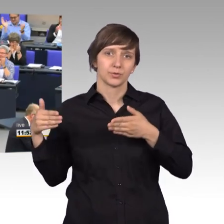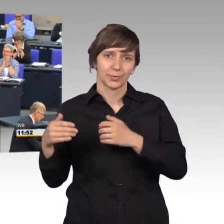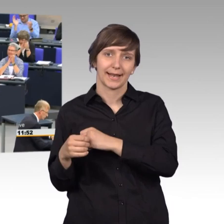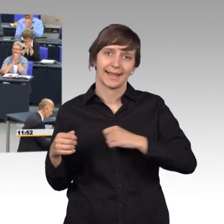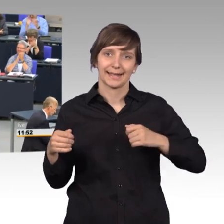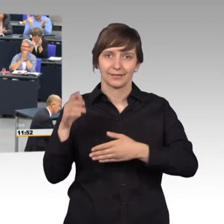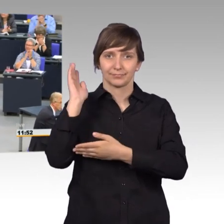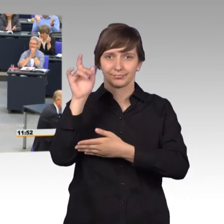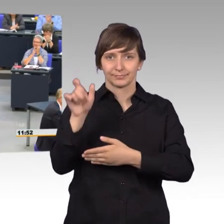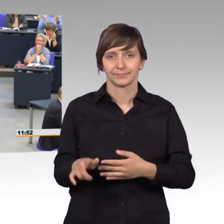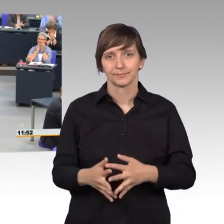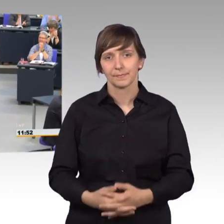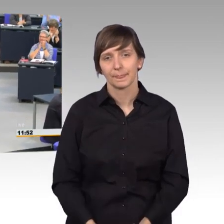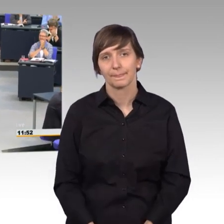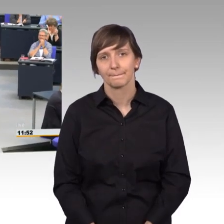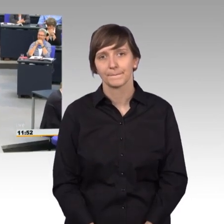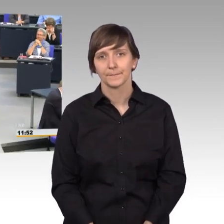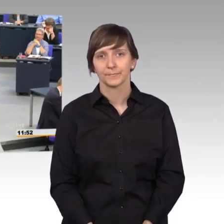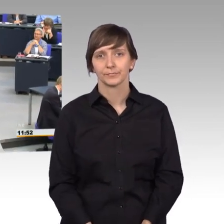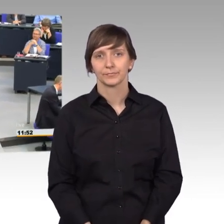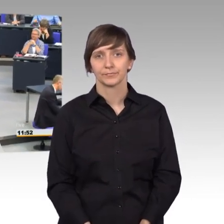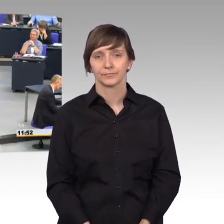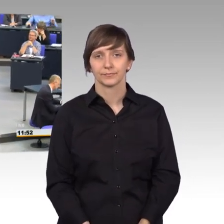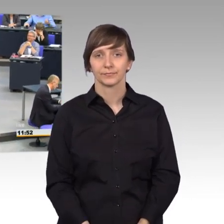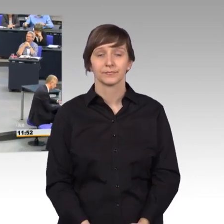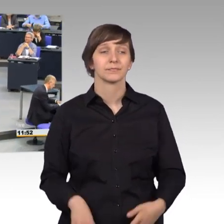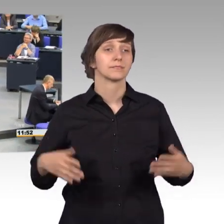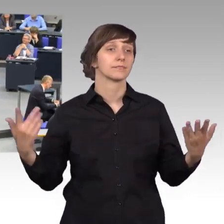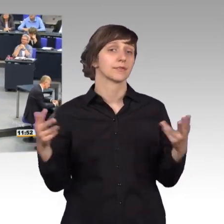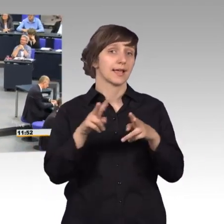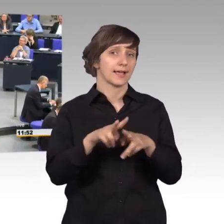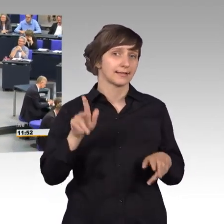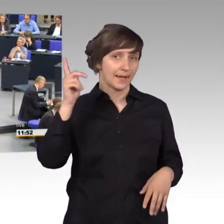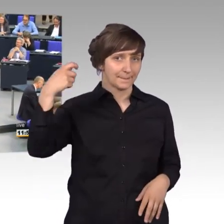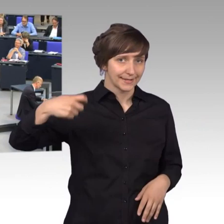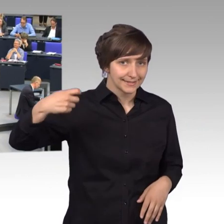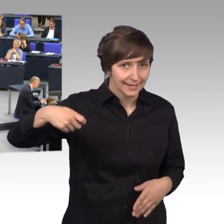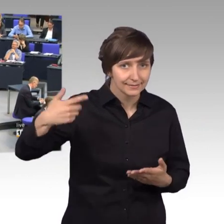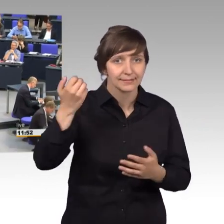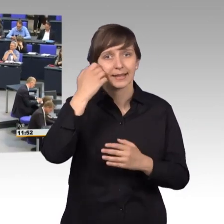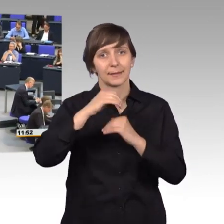[Beifall] [Rednerwechsel] Sehr geehrter Präsident, liebe Kolleginnen und Kollegen,